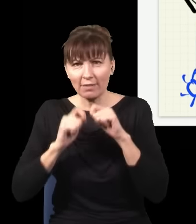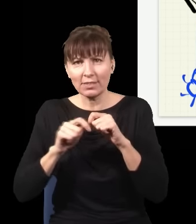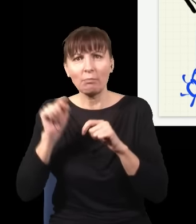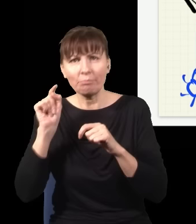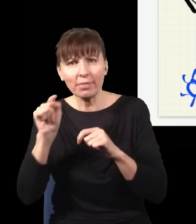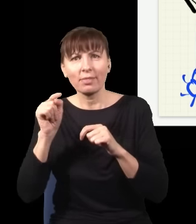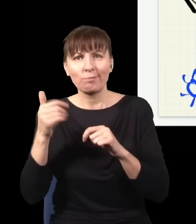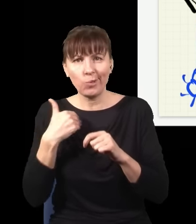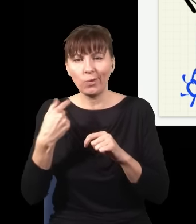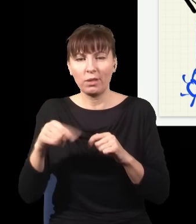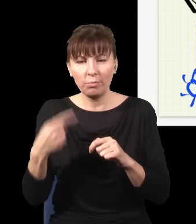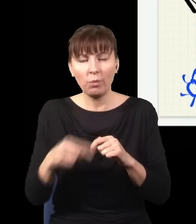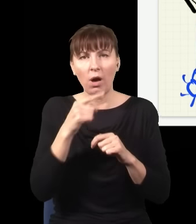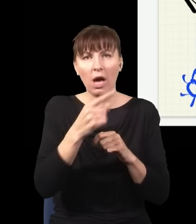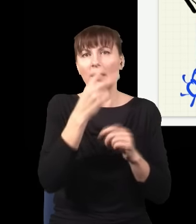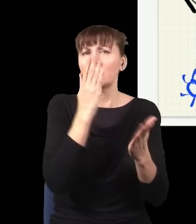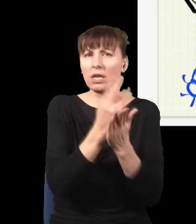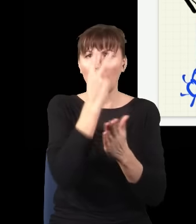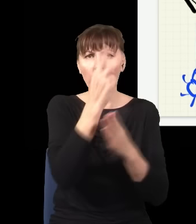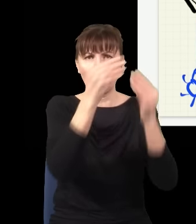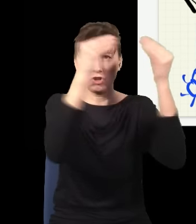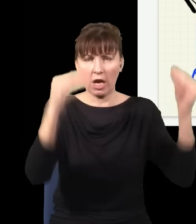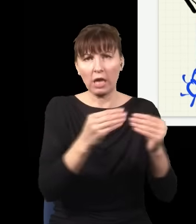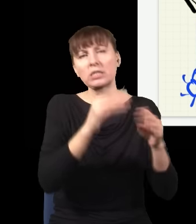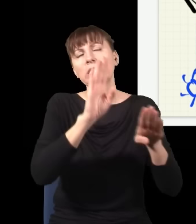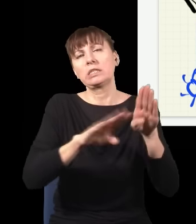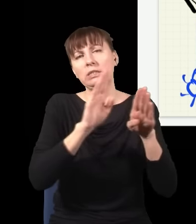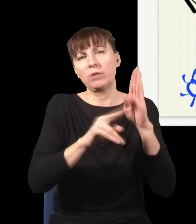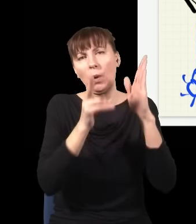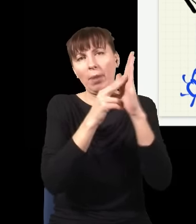to dostaję zwykłą plamkę. Innymi słowy: robienie tej rzeczy nie ma żadnego wpływu na to,